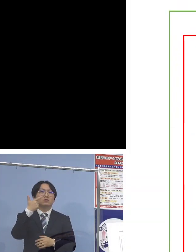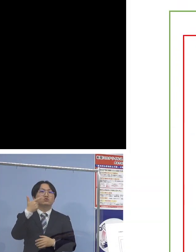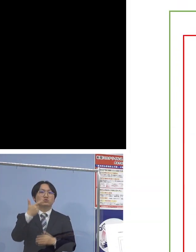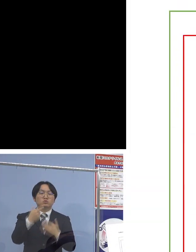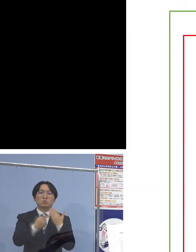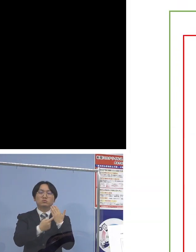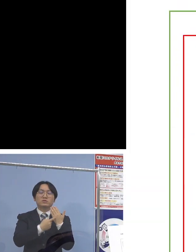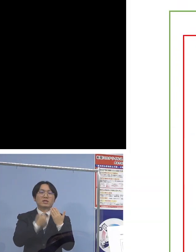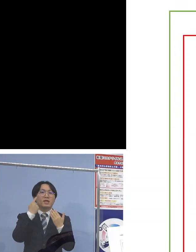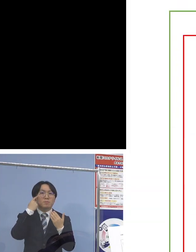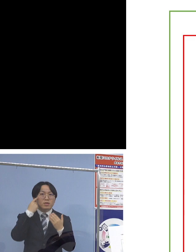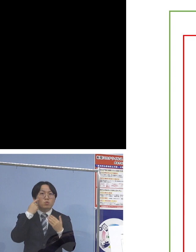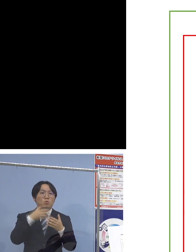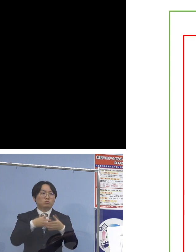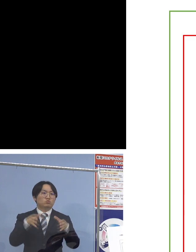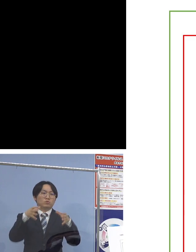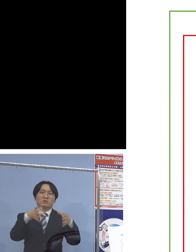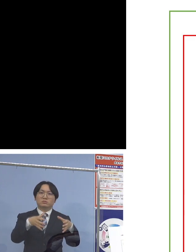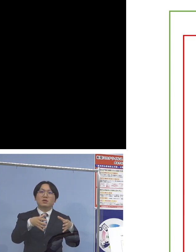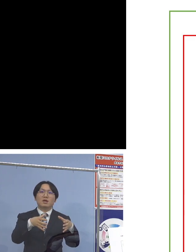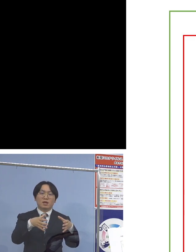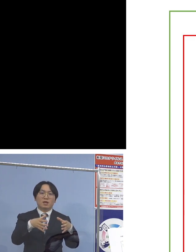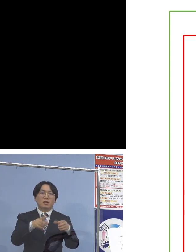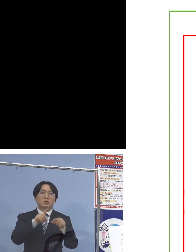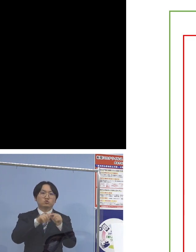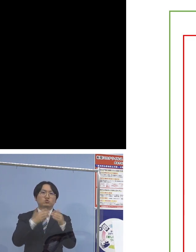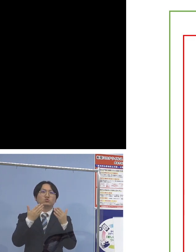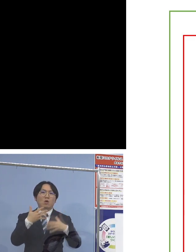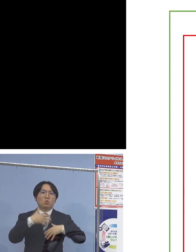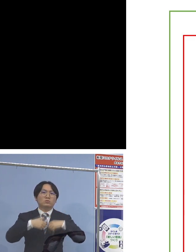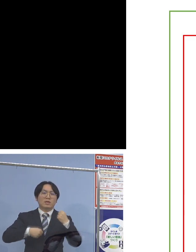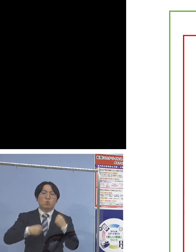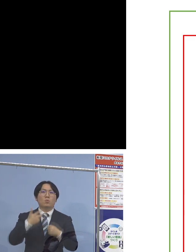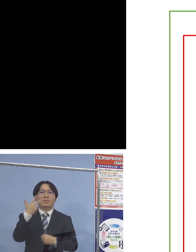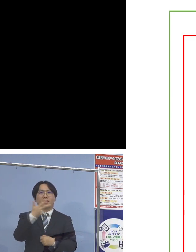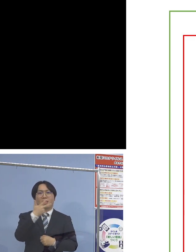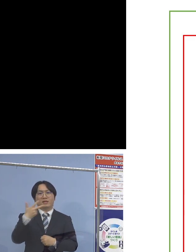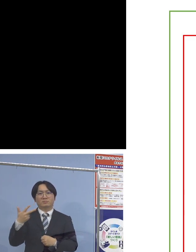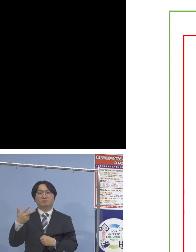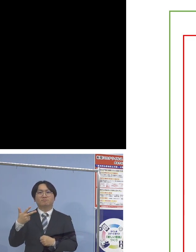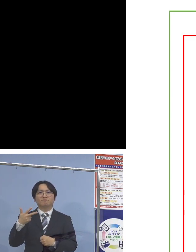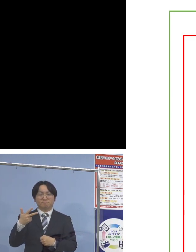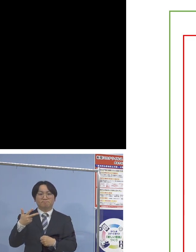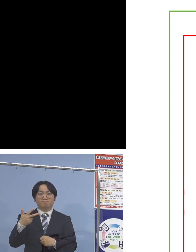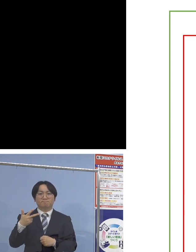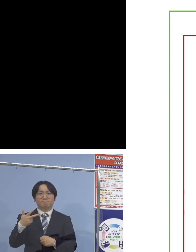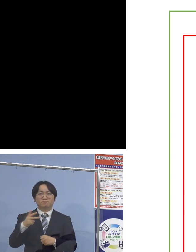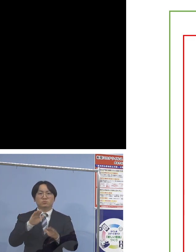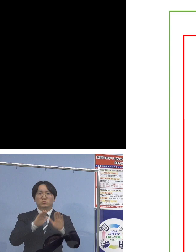中学校の生徒さん7名 というクラスターとなります